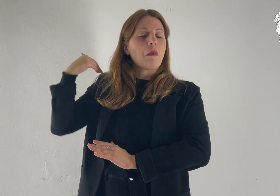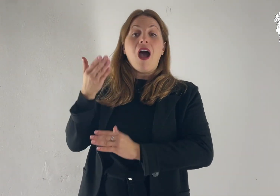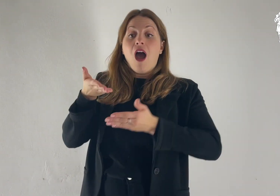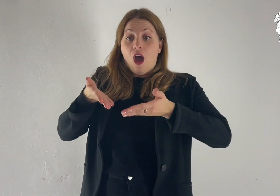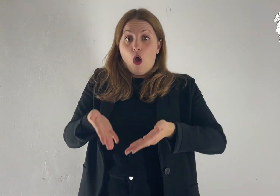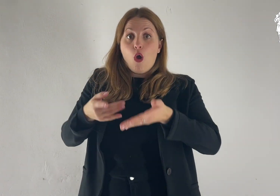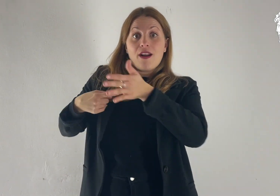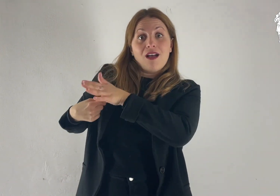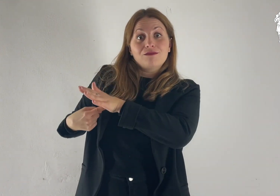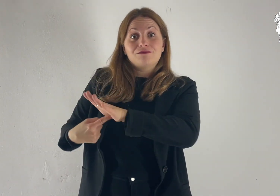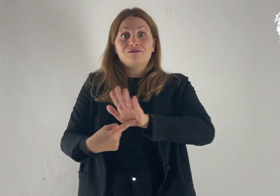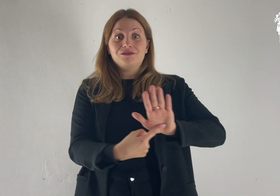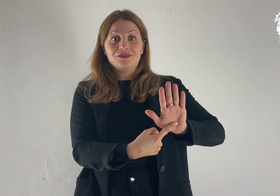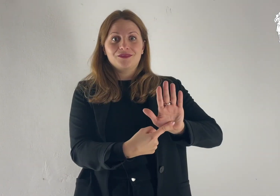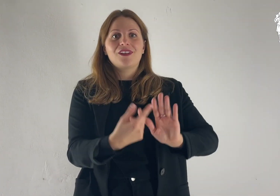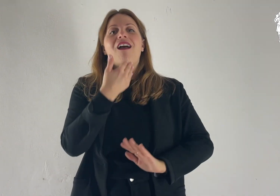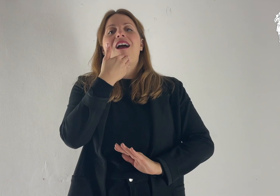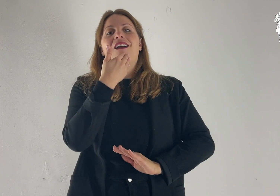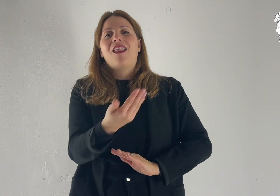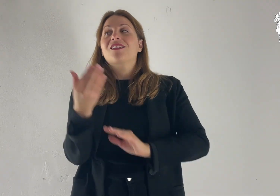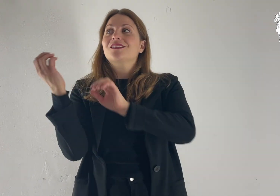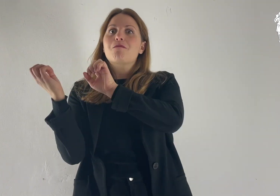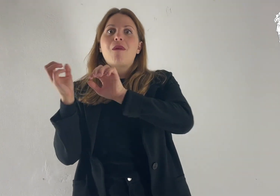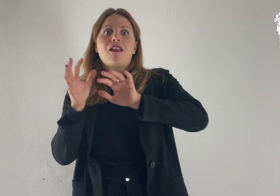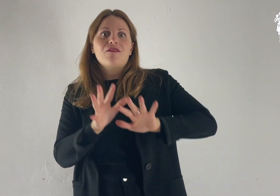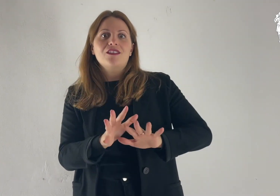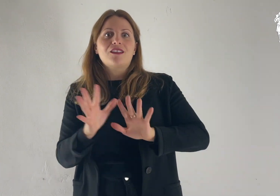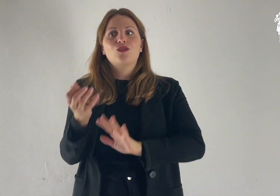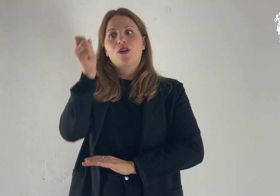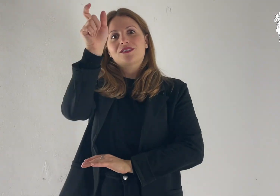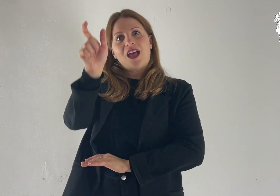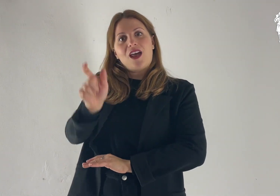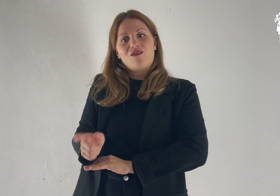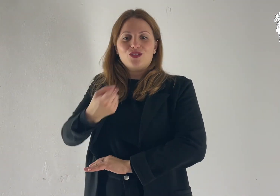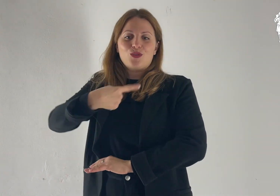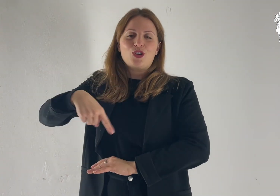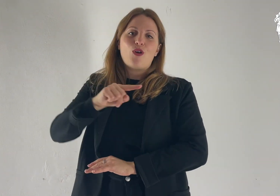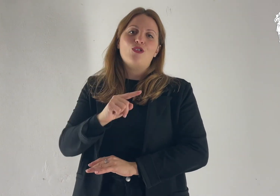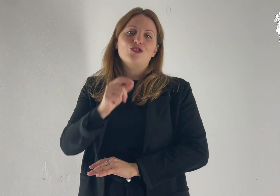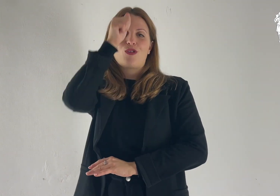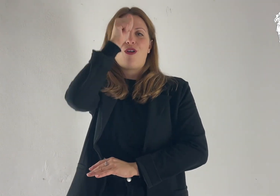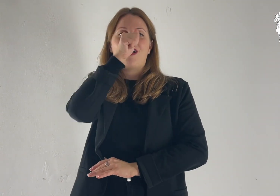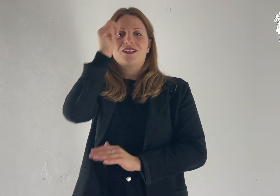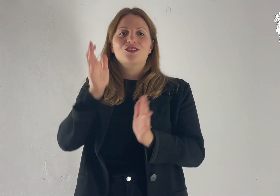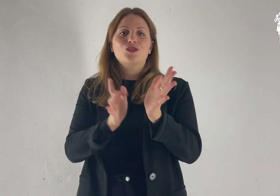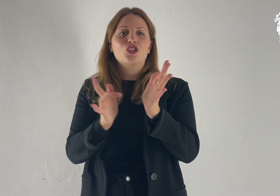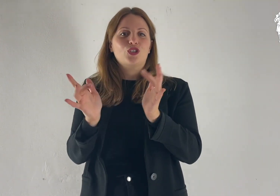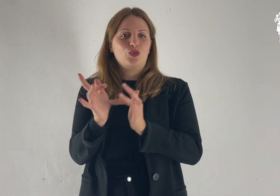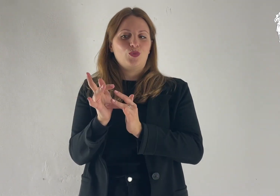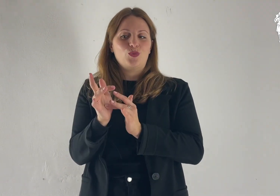ma è stata rivelata ora, con la manifestazione del salvatore nostro Cristo Gesù.